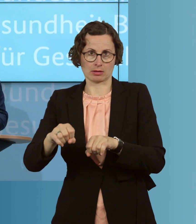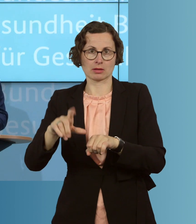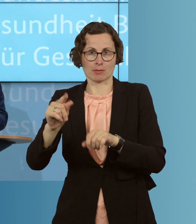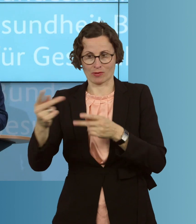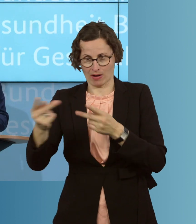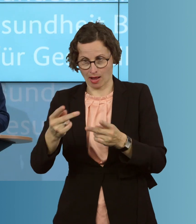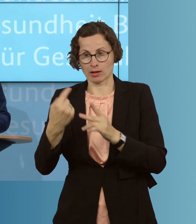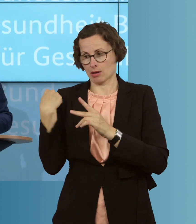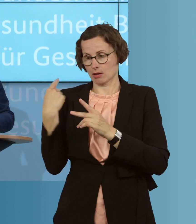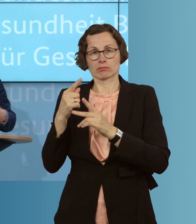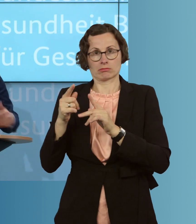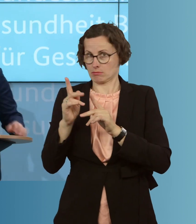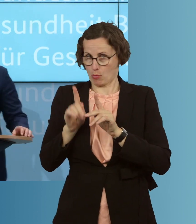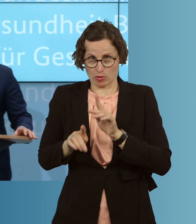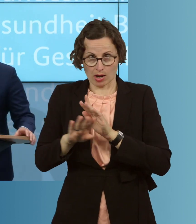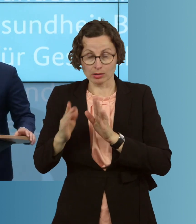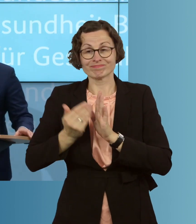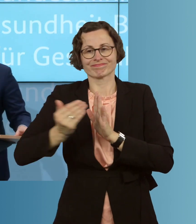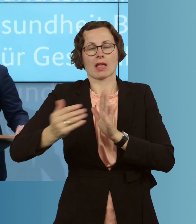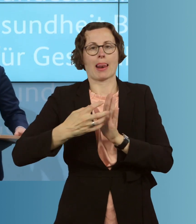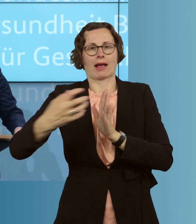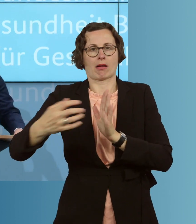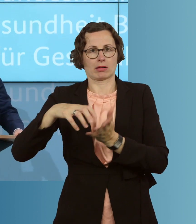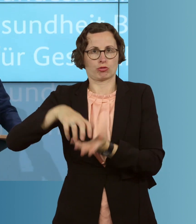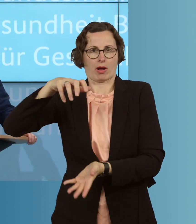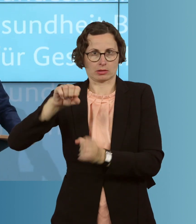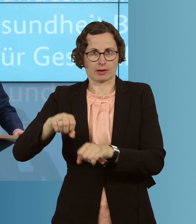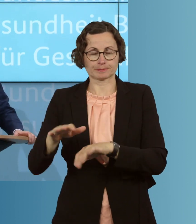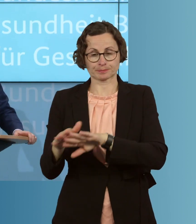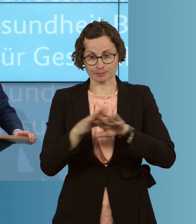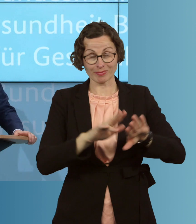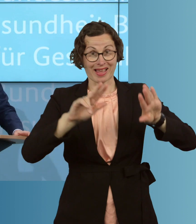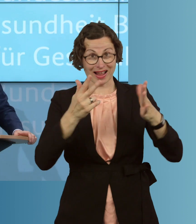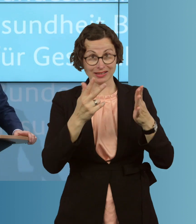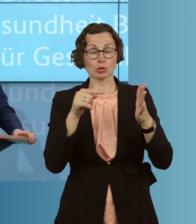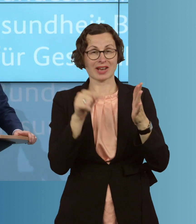konkreten Monat. Und achtens, dieser letzte Punkt ist mir besonders wichtig: